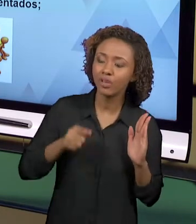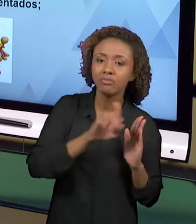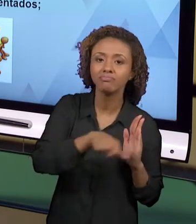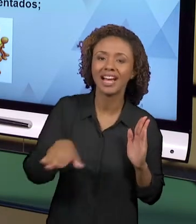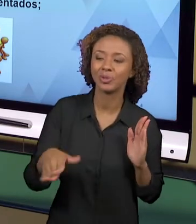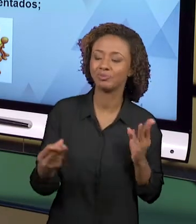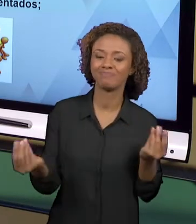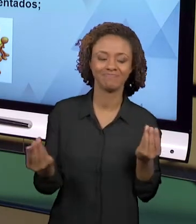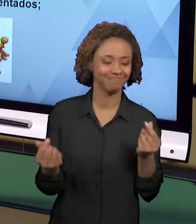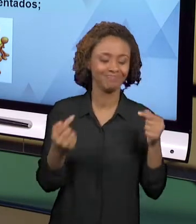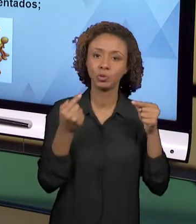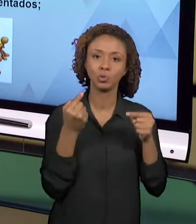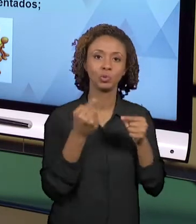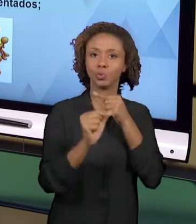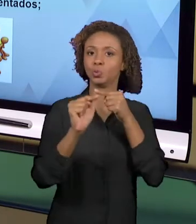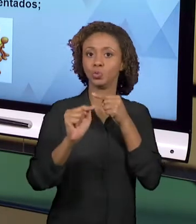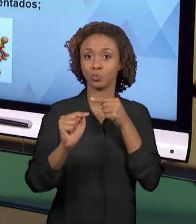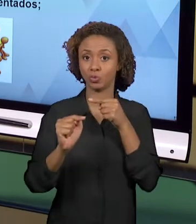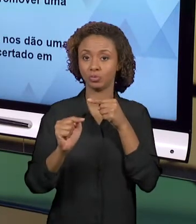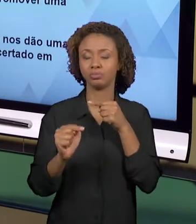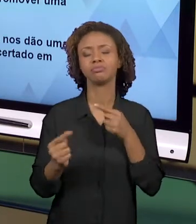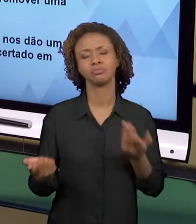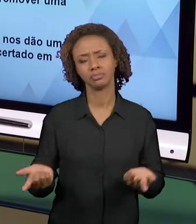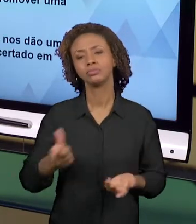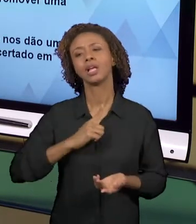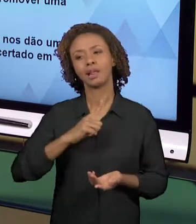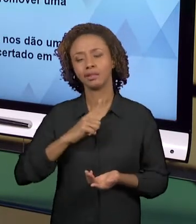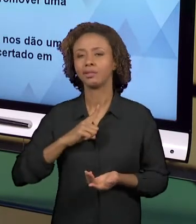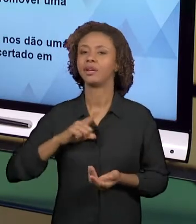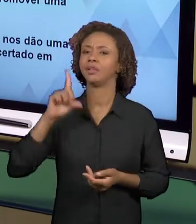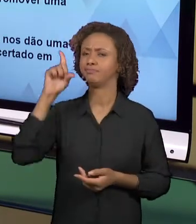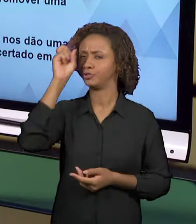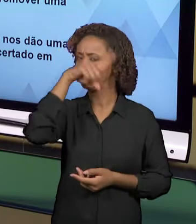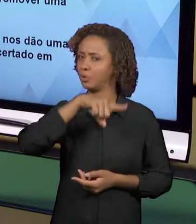EXISTEM VÁRIAS OUTRAS DIFICULDADES, MAS NÓS VAMOS